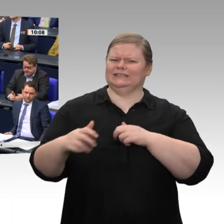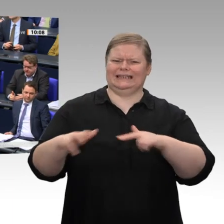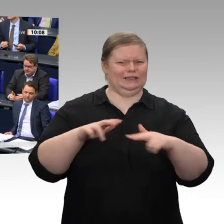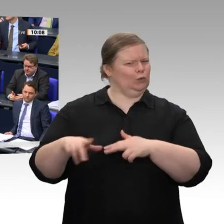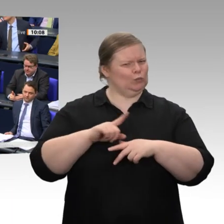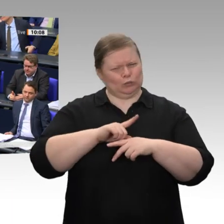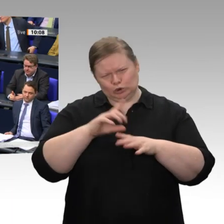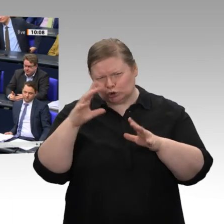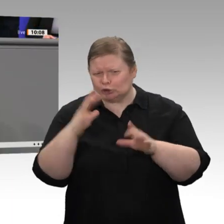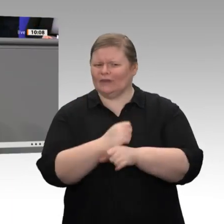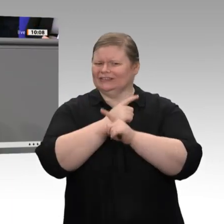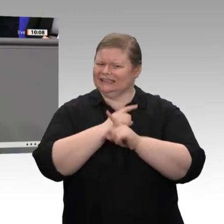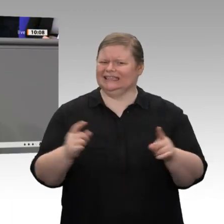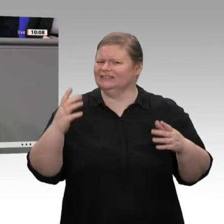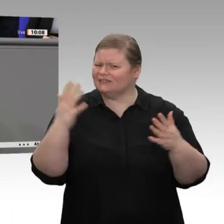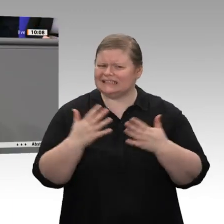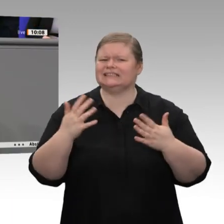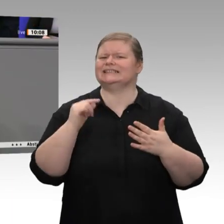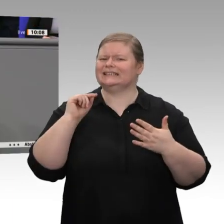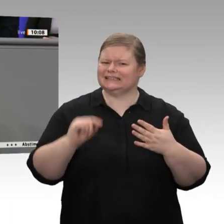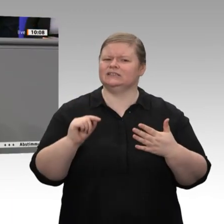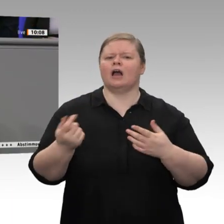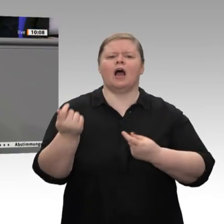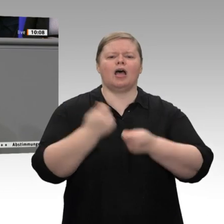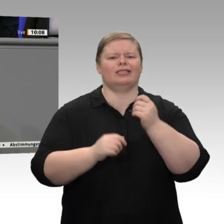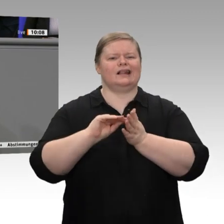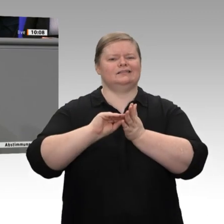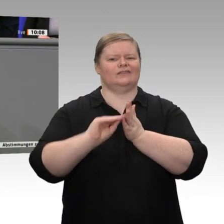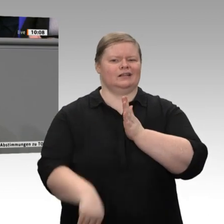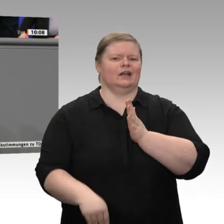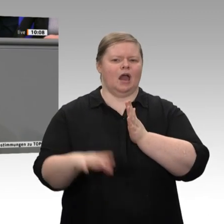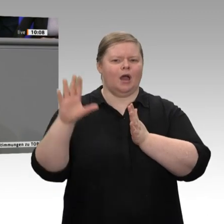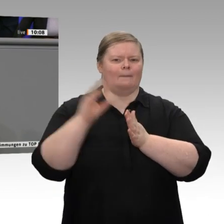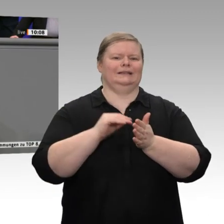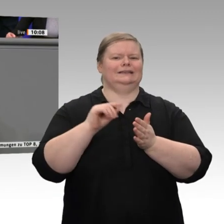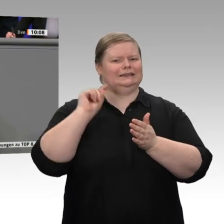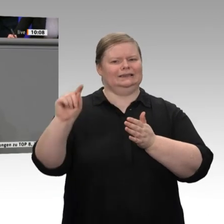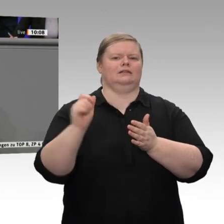Kanada, CETA, abzuschließen? Warum haben wir das immer noch nicht gemacht?